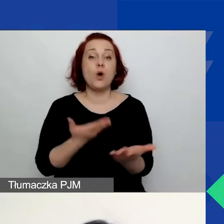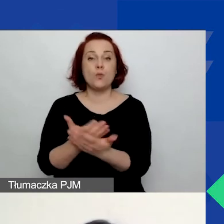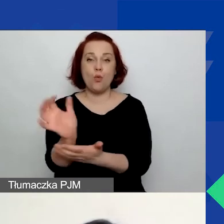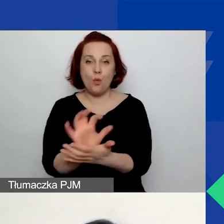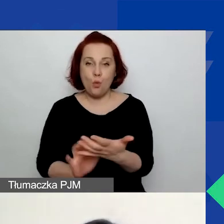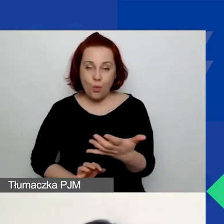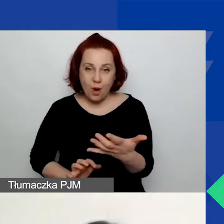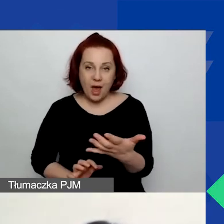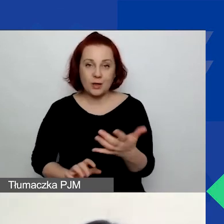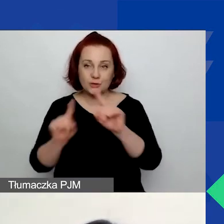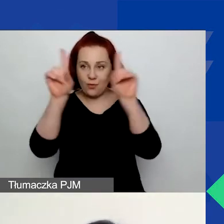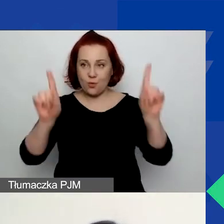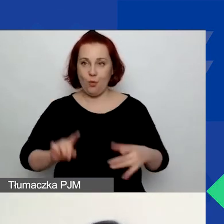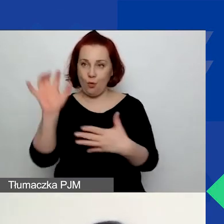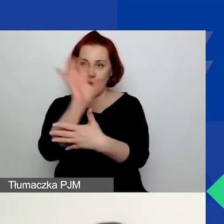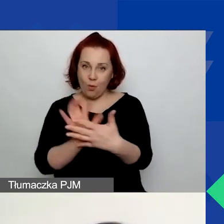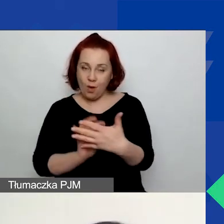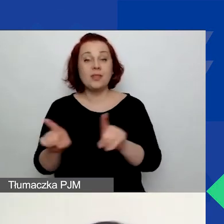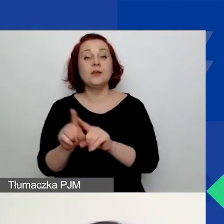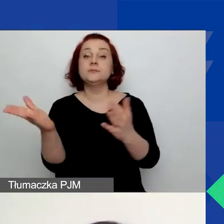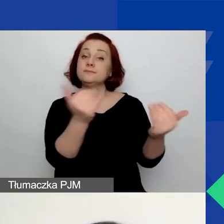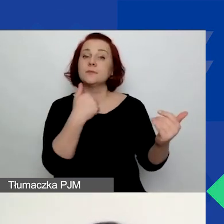Tutaj bardzo zachęcam do pobrania tych formularzy.